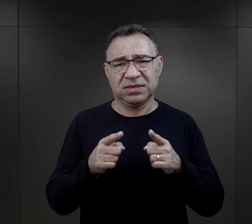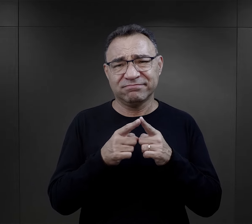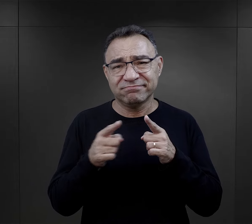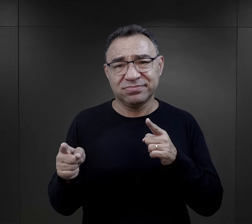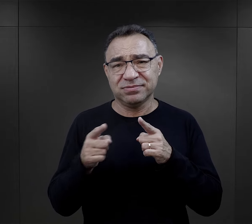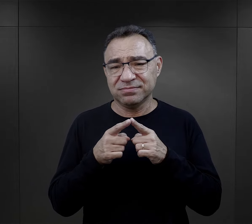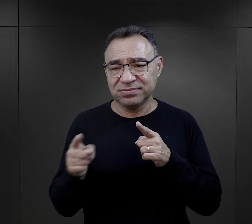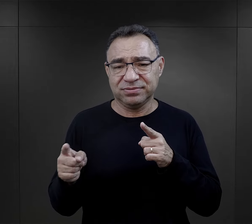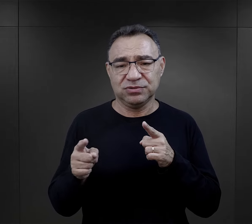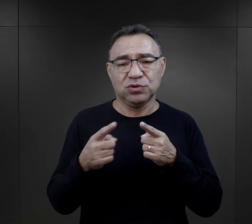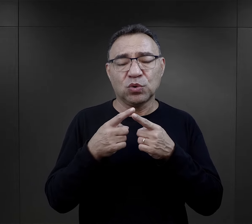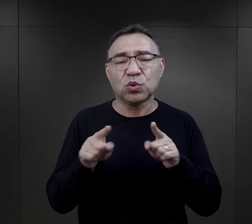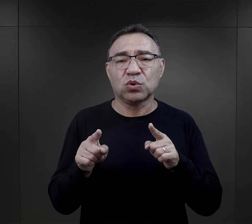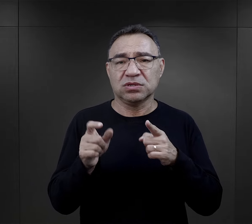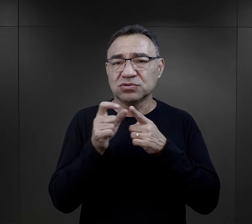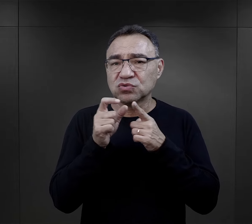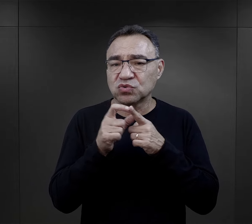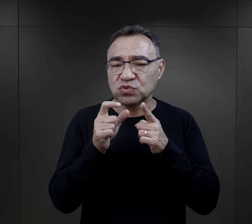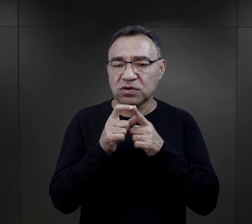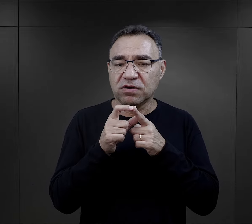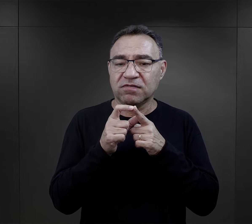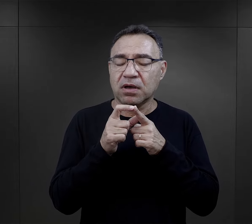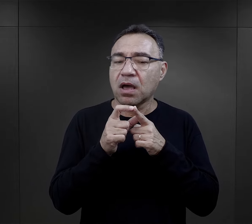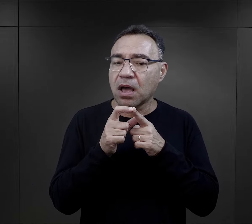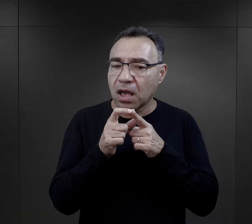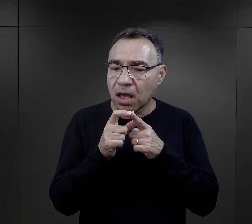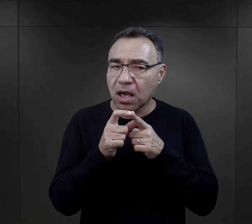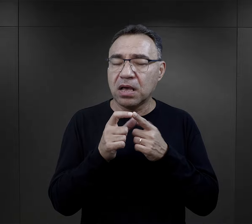Krótkie, krótkie zdania, krótkie teksty,